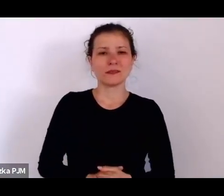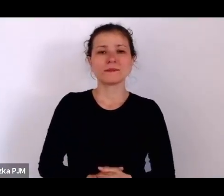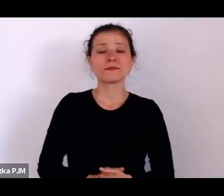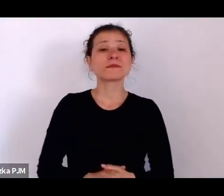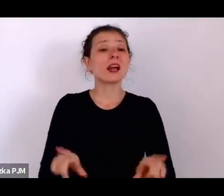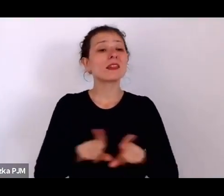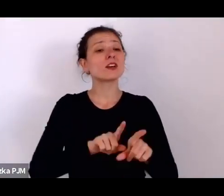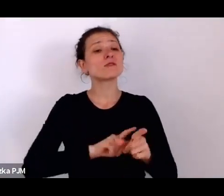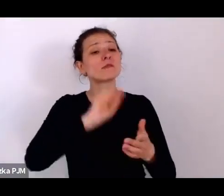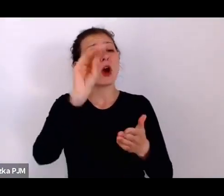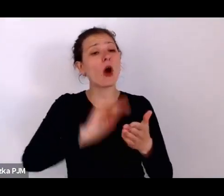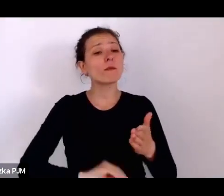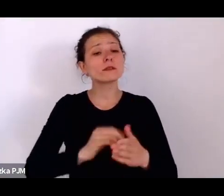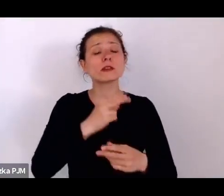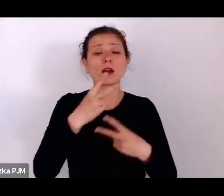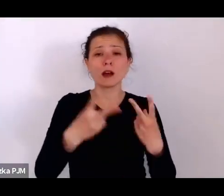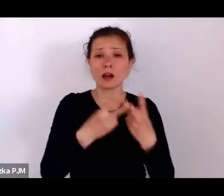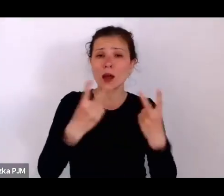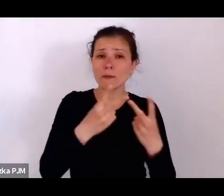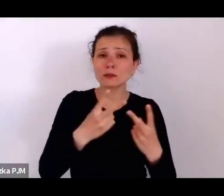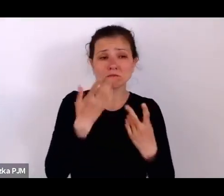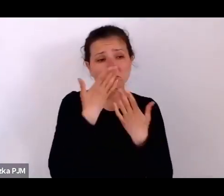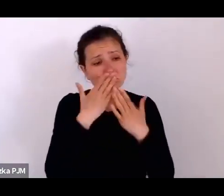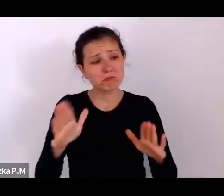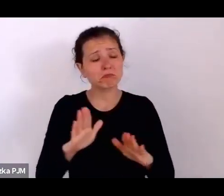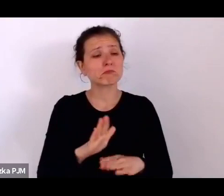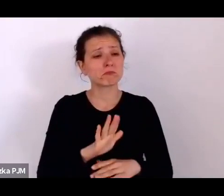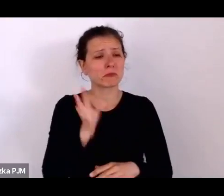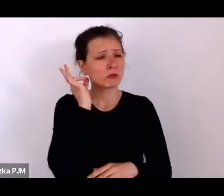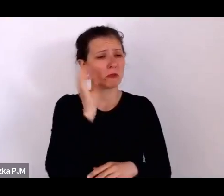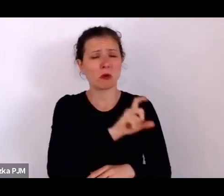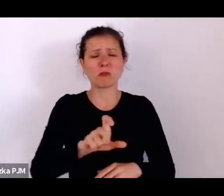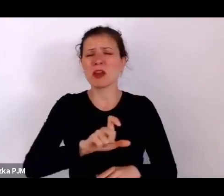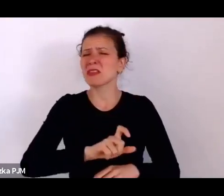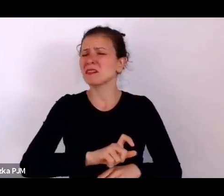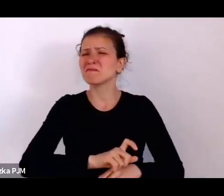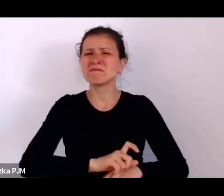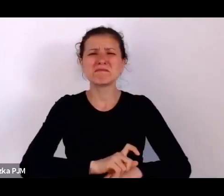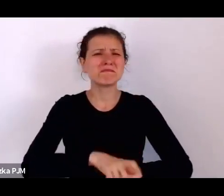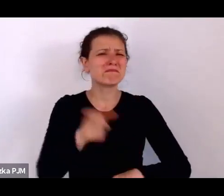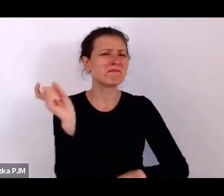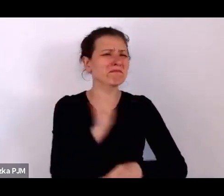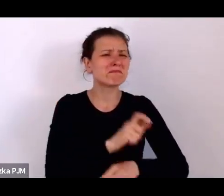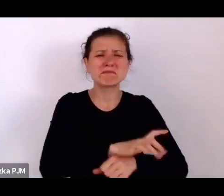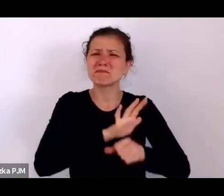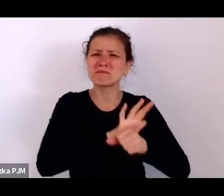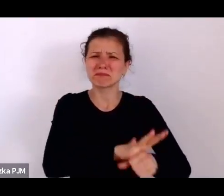no pokazują że to były kobiety zupełnie pomiatane, też często wykorzystywane seksualnie